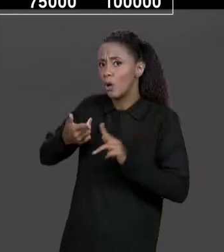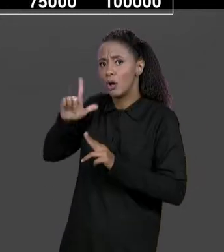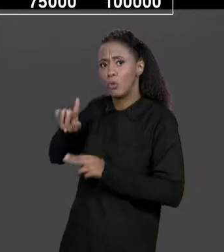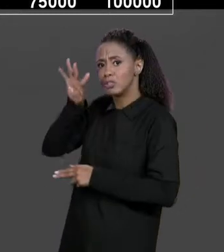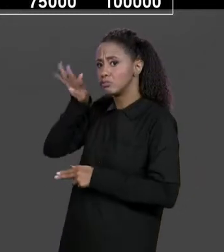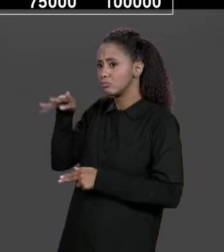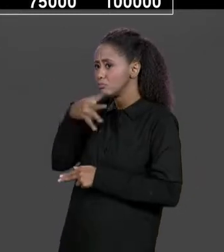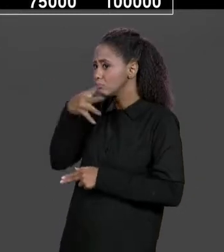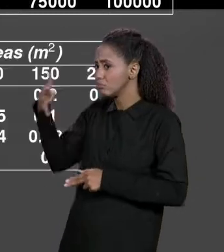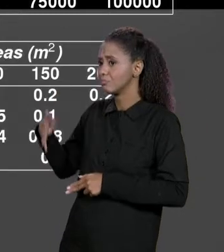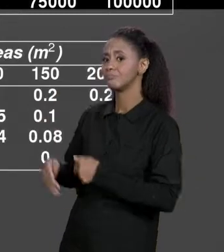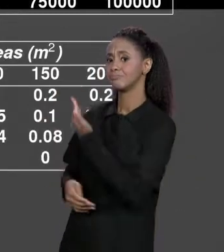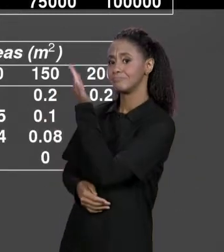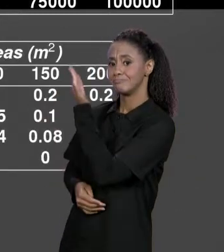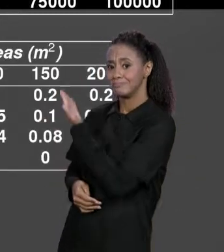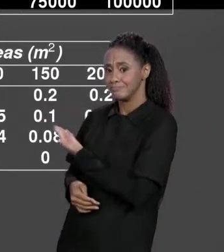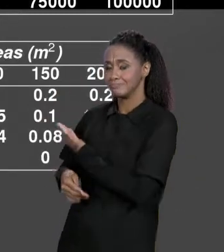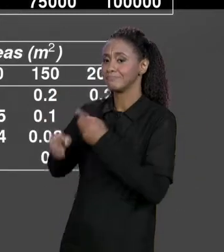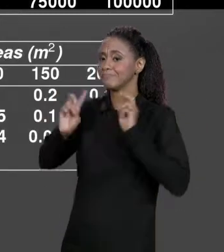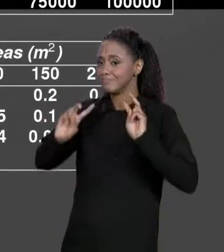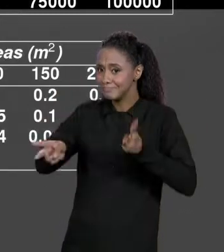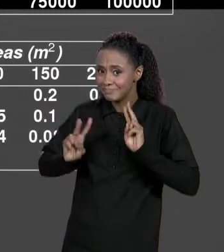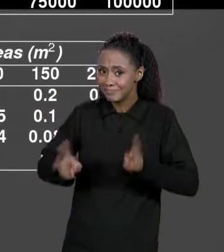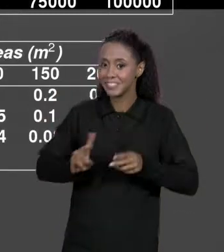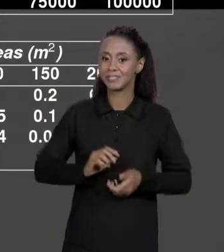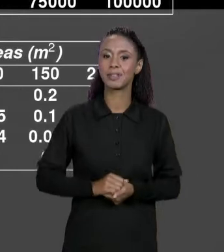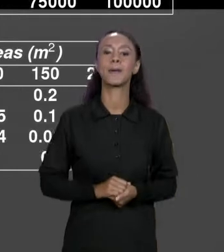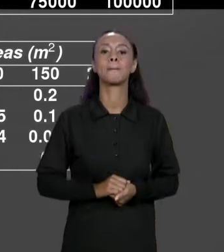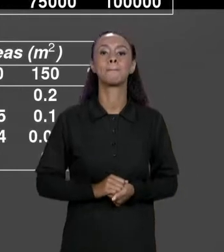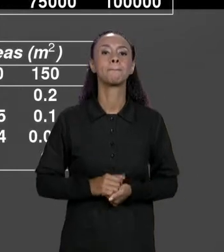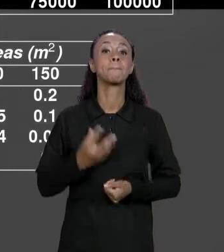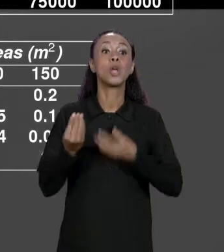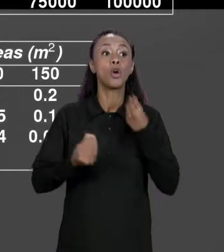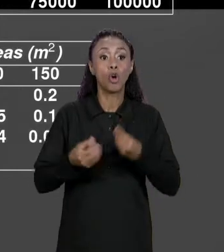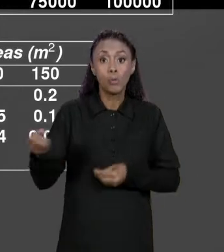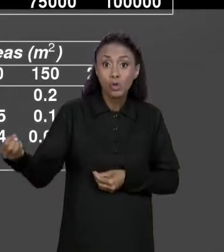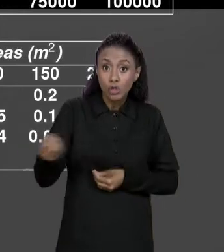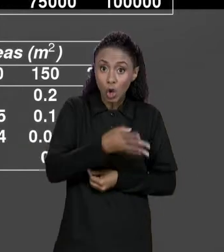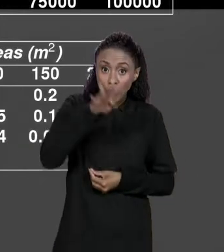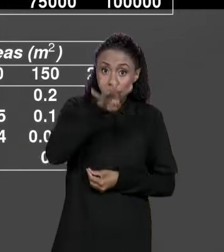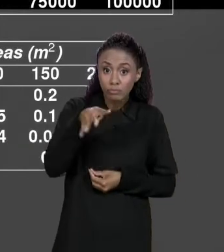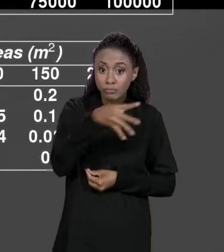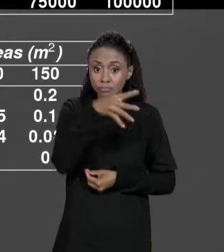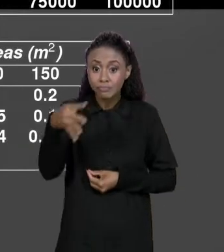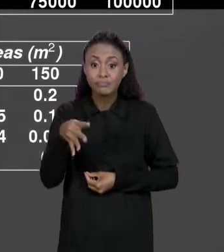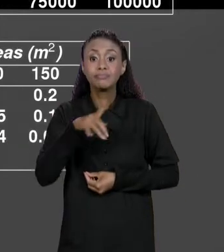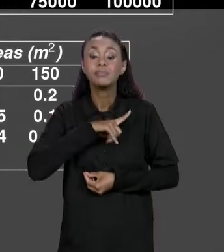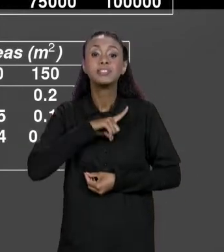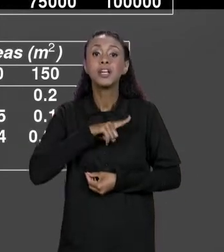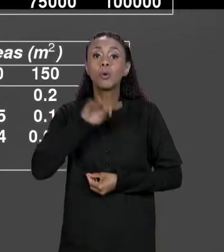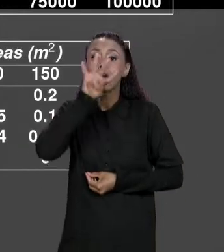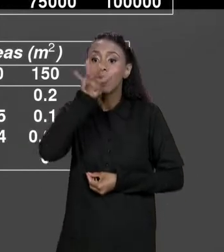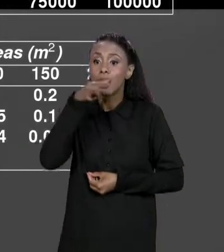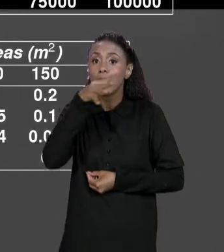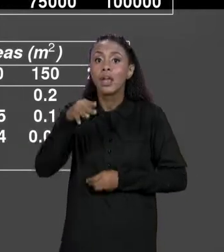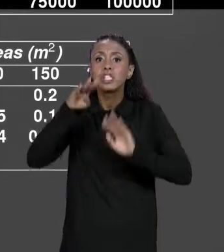NOSSAS MATRIZES, COM UMA NOVA MATRIZ QUE VAI TER DESCONTOS PARA CADA UM DOS MATERIAIS E